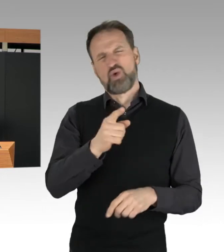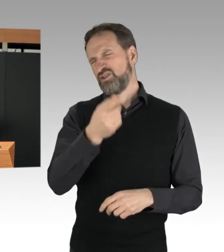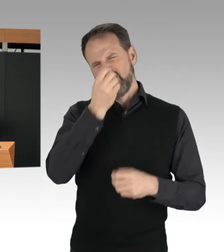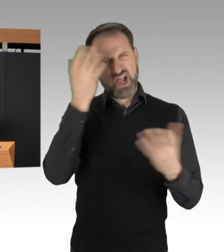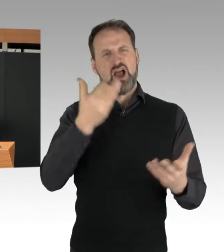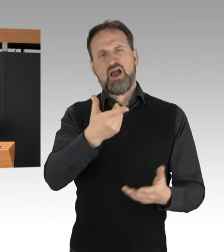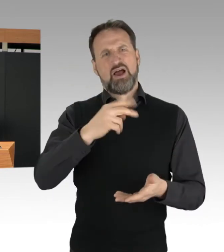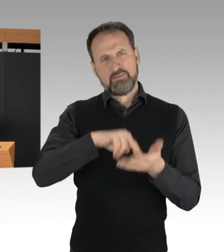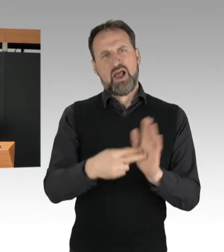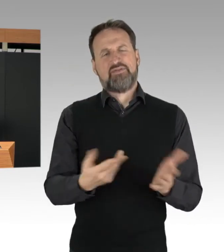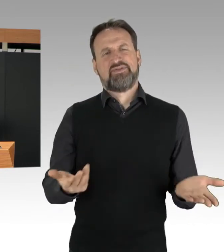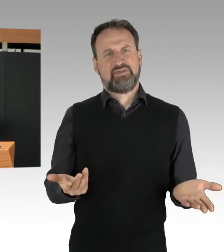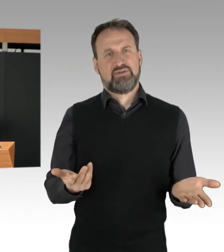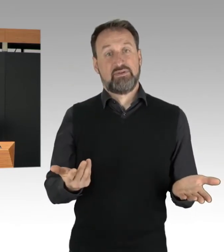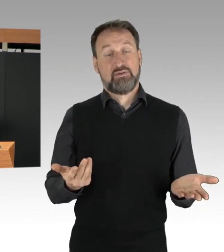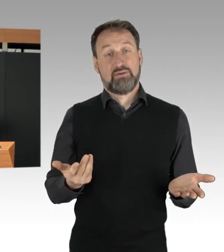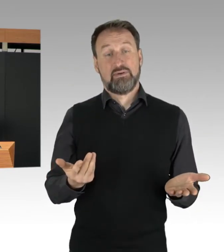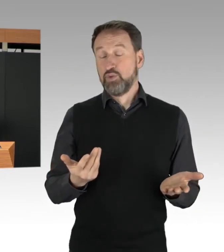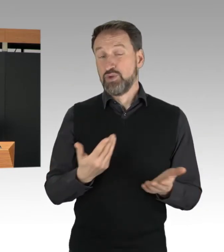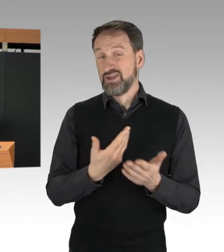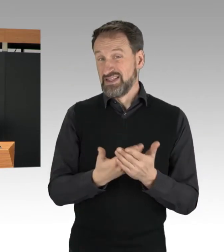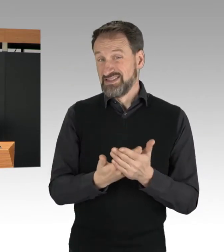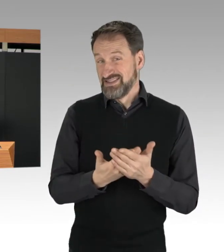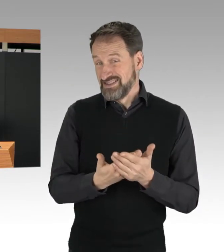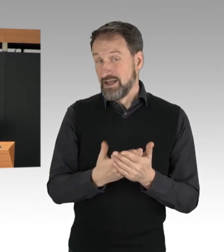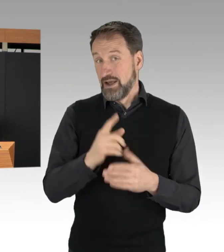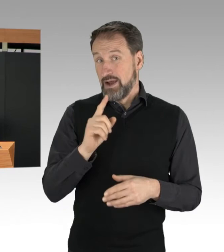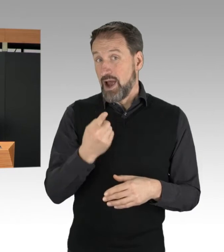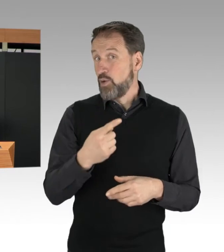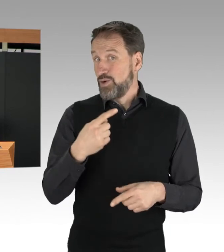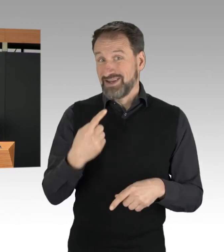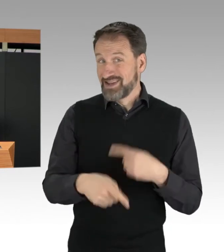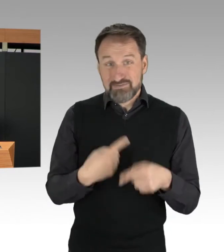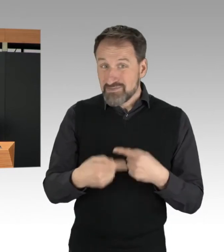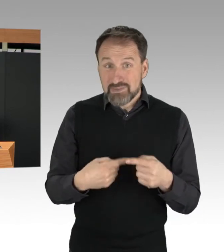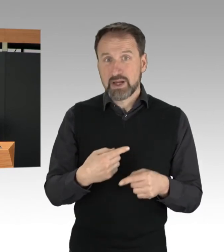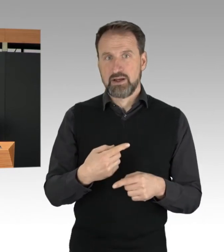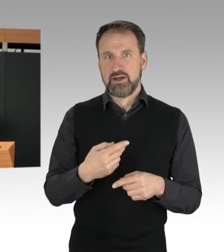Nicht zuletzt deshalb, weil sich ja auch immer rechtzeitig, wie vorhin schon gesagt,